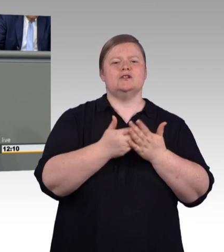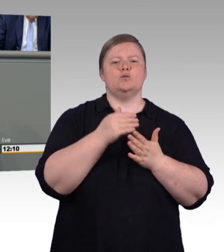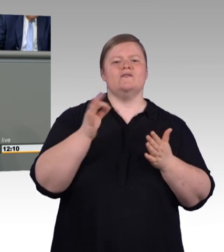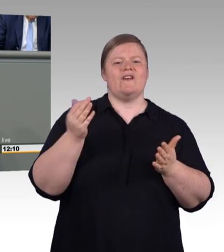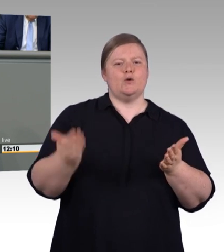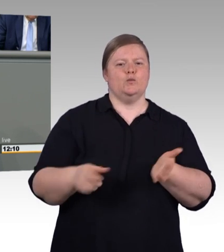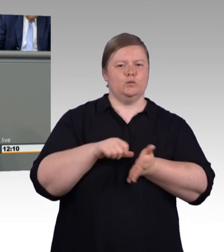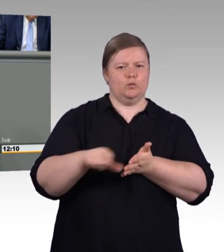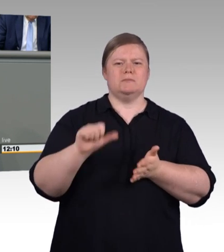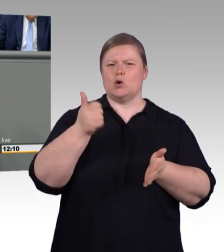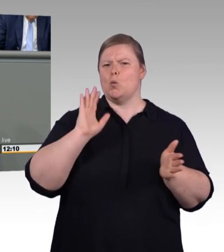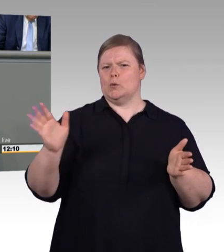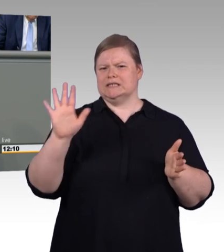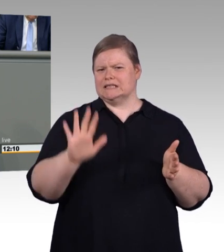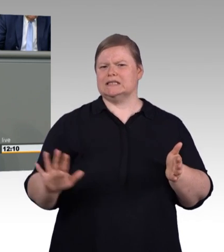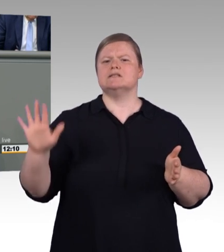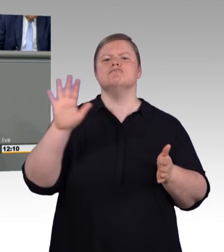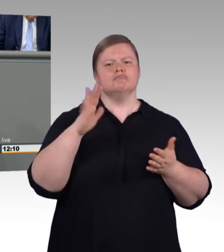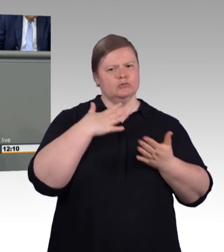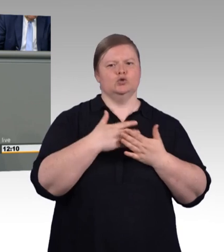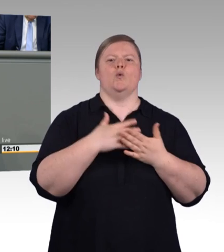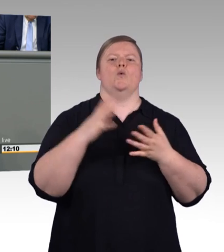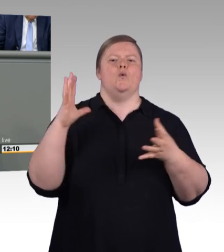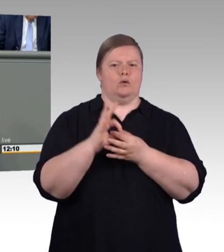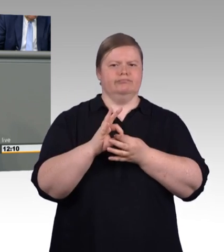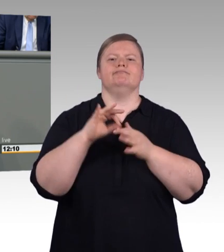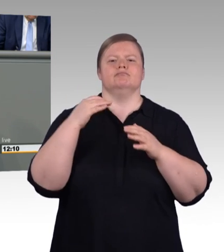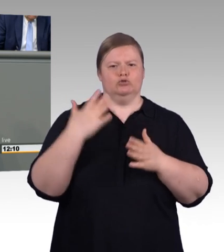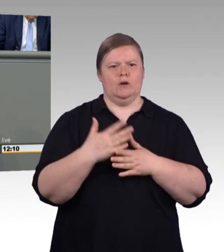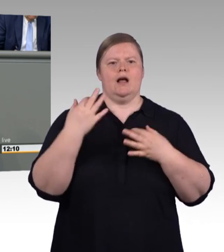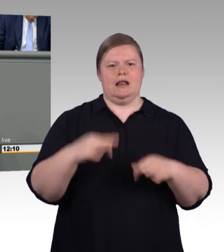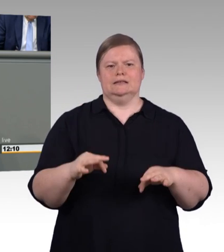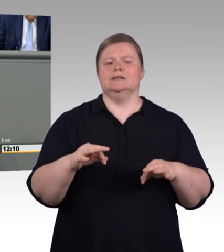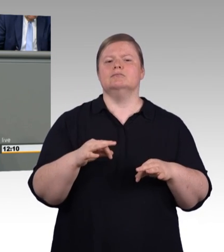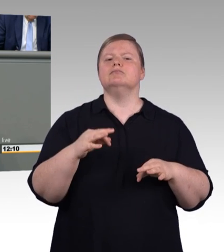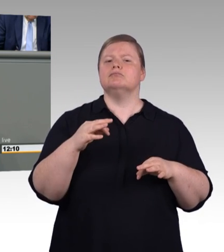Restaurant und Fachleute sind ebenfalls noch vakant. Und ich sage ganz ehrlich, Herr Fremming,